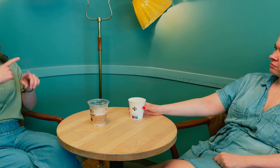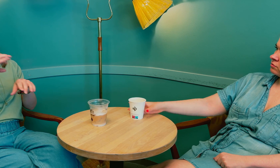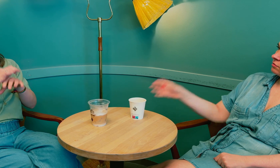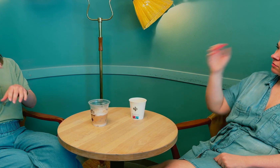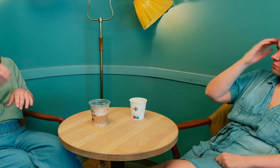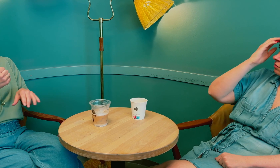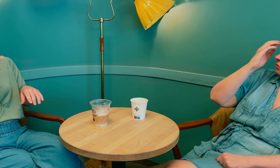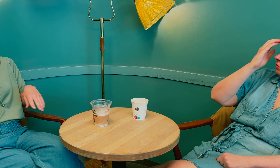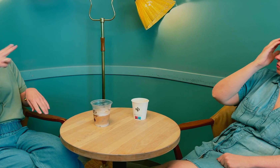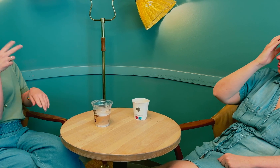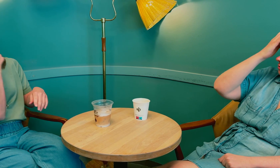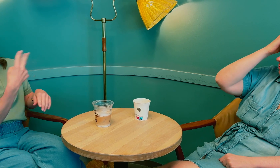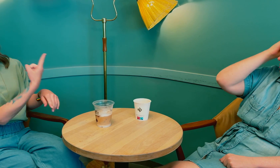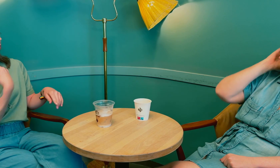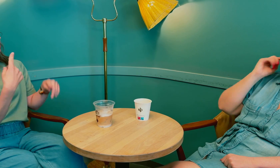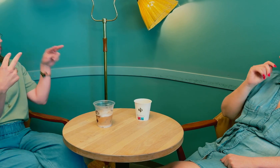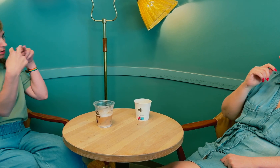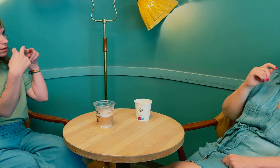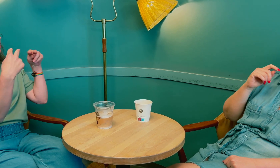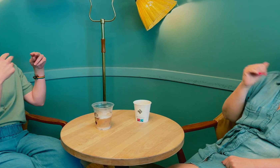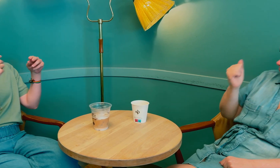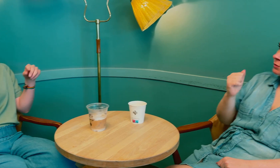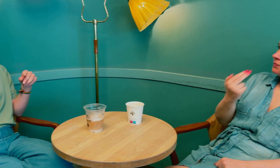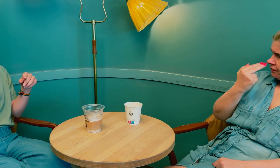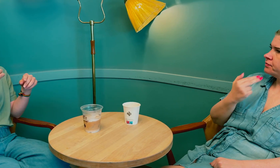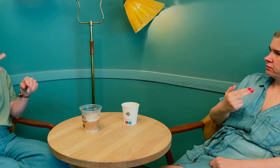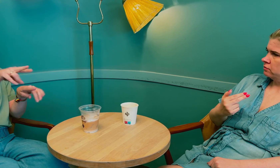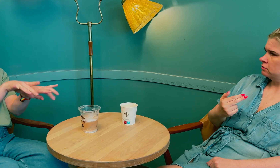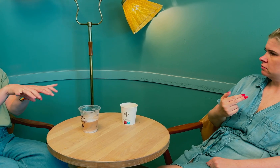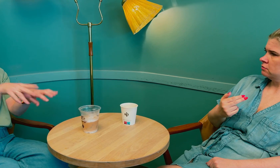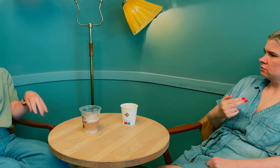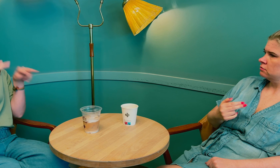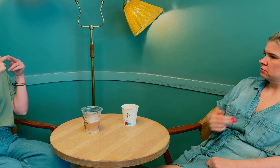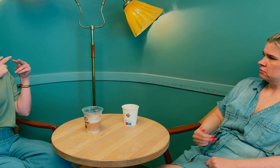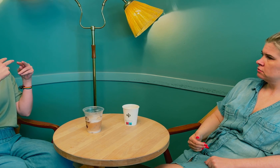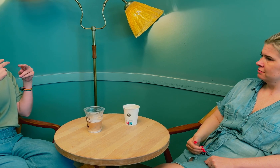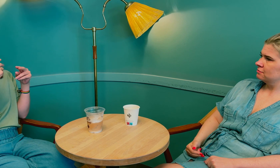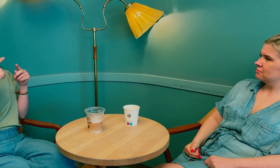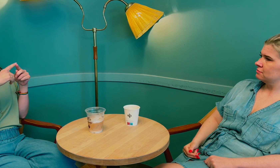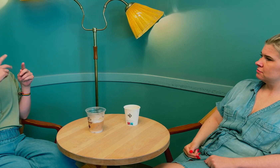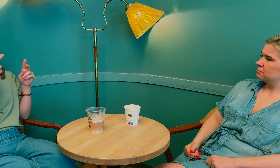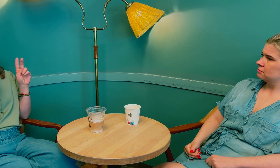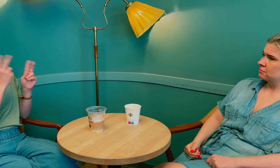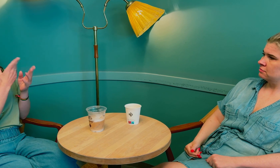Og legene må SE på oss, ha øyekontakt. Ikke bare sitte og skrive, men se oss.